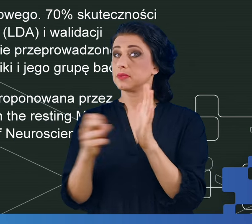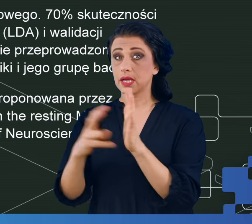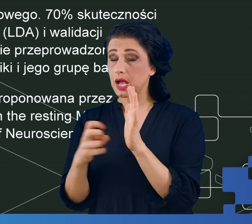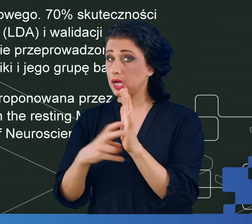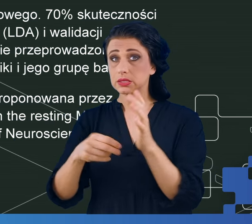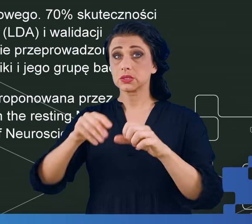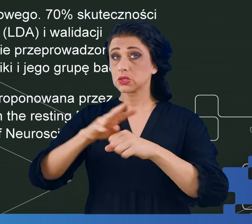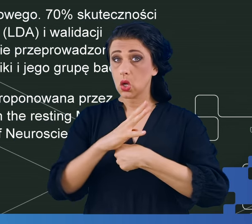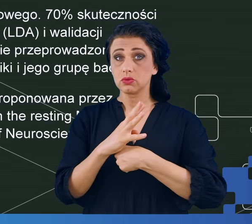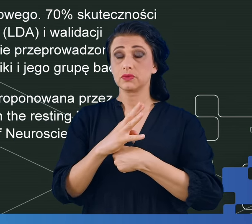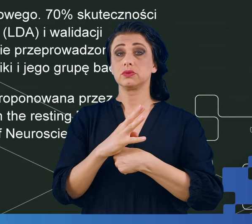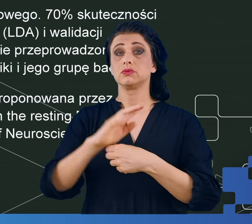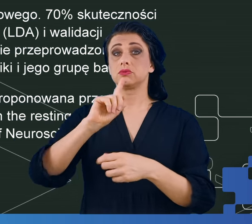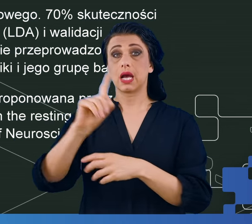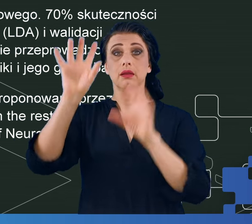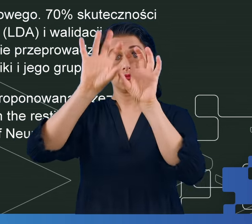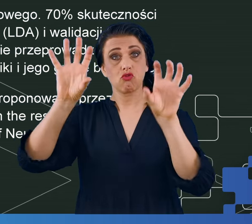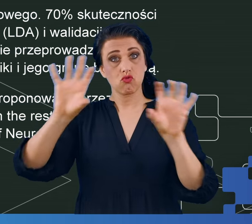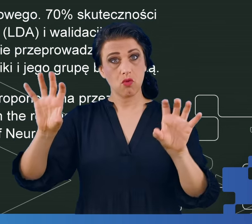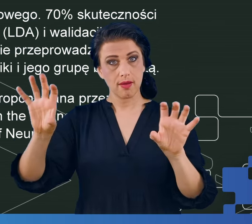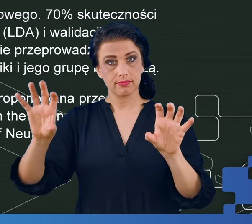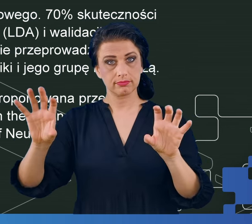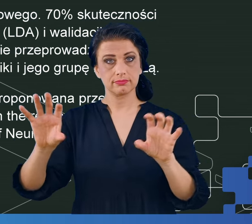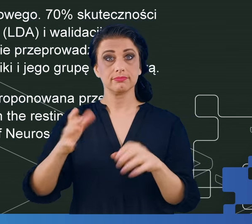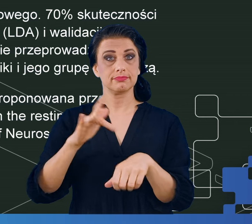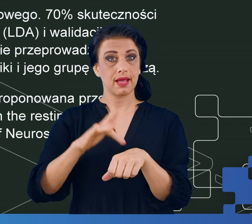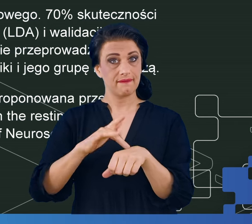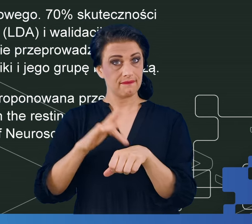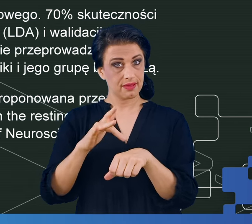Za każdym razem skuteczność, którą uzyskiwaliśmy była zbliżona